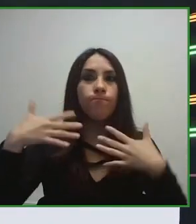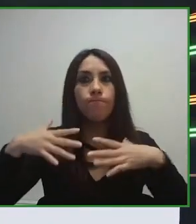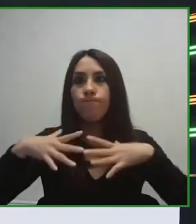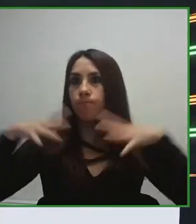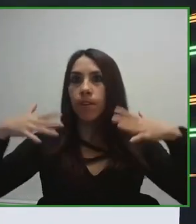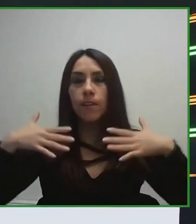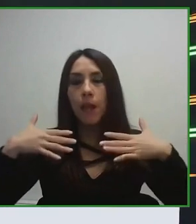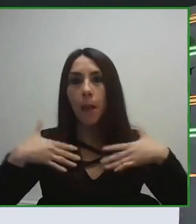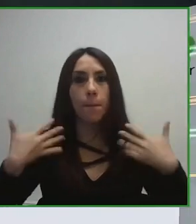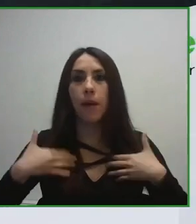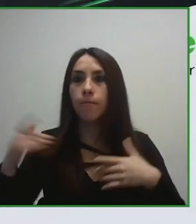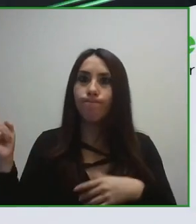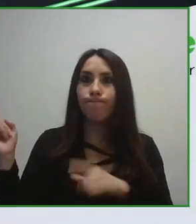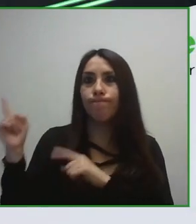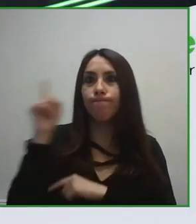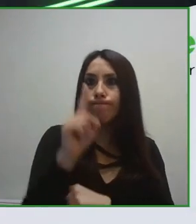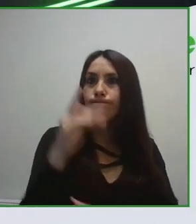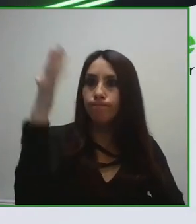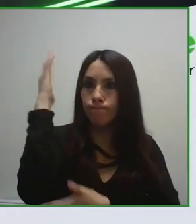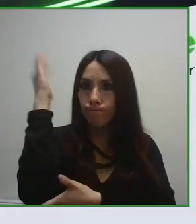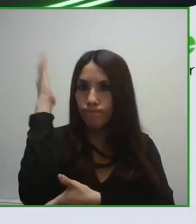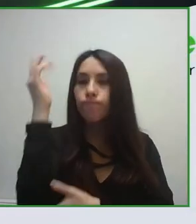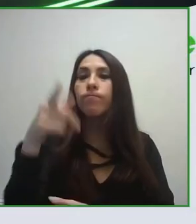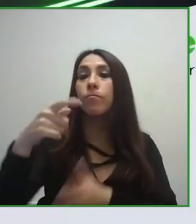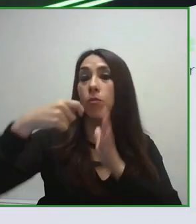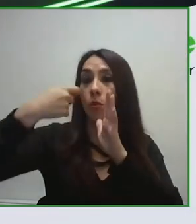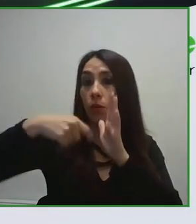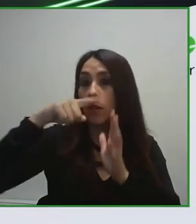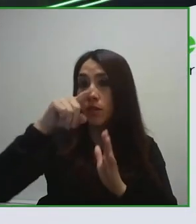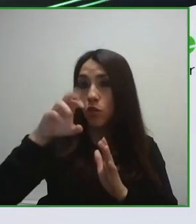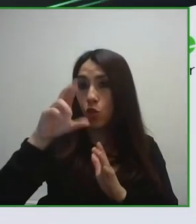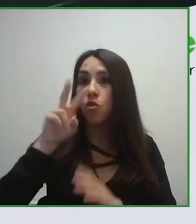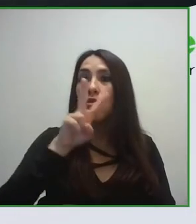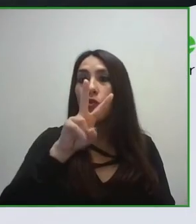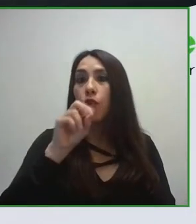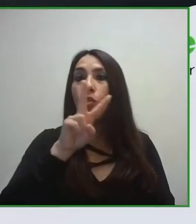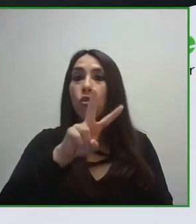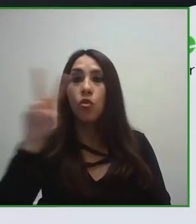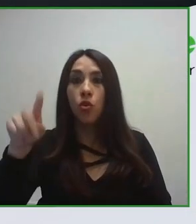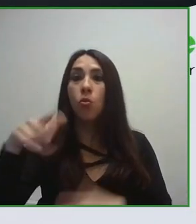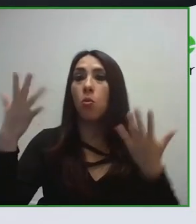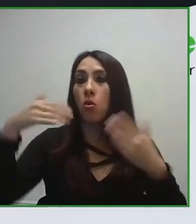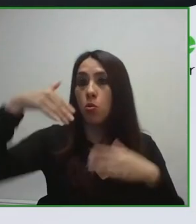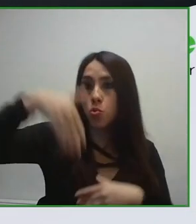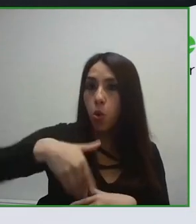entendemos es algo fundamental que aquellos que están gestionando una infraestructura